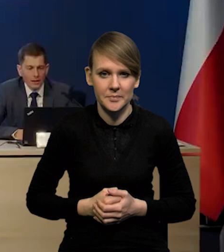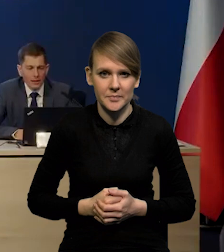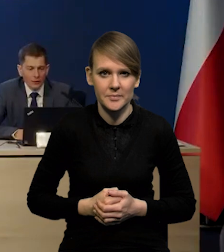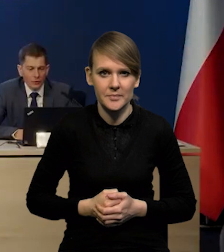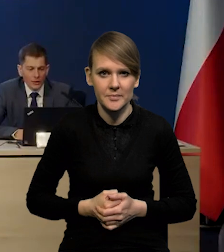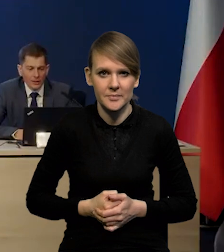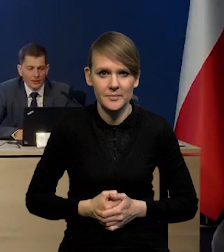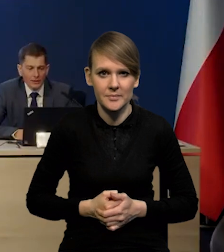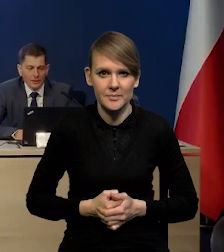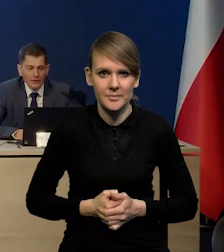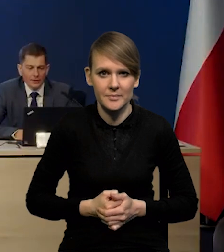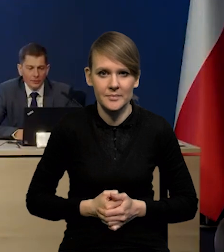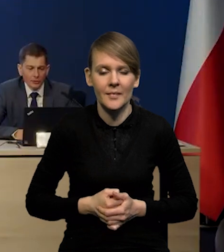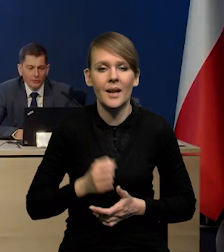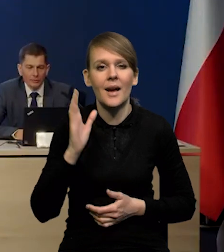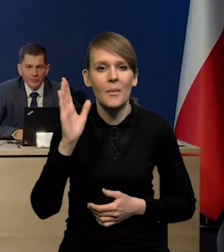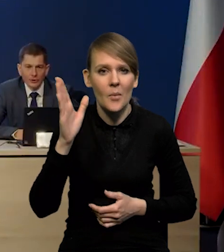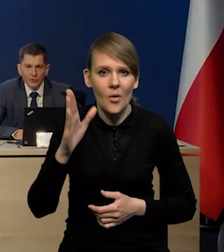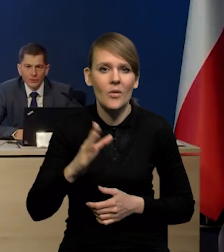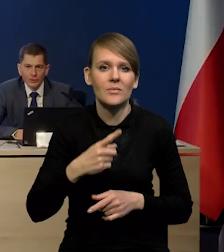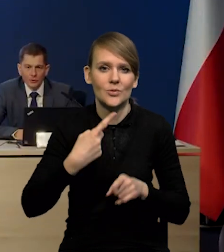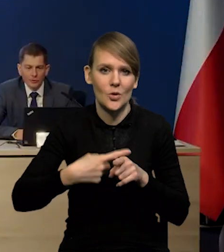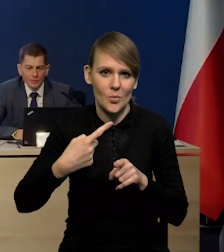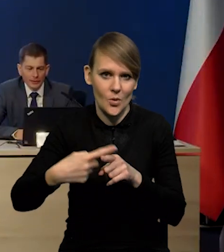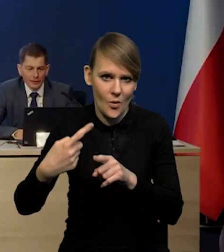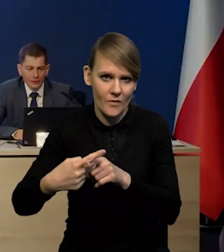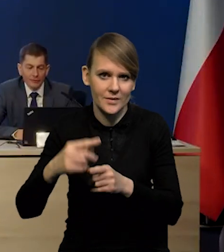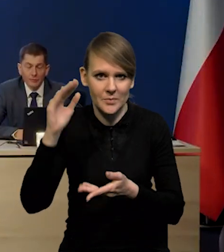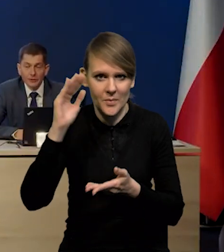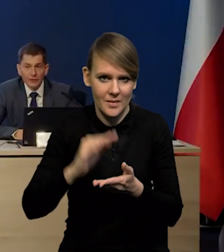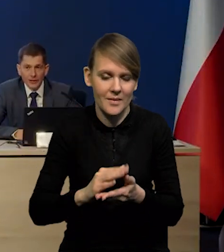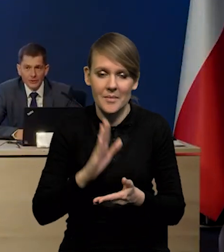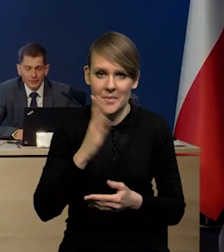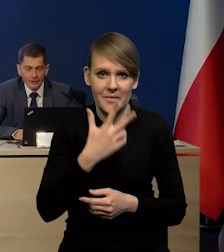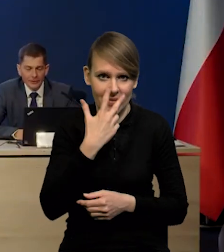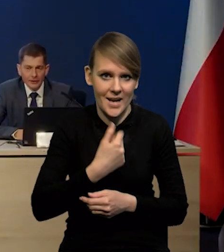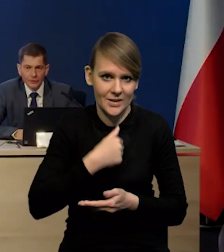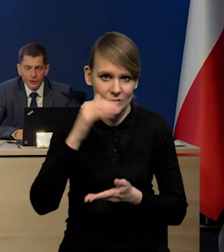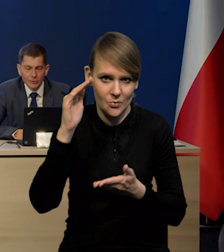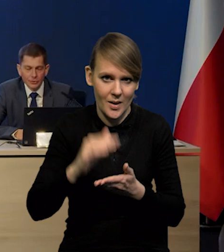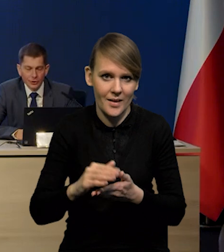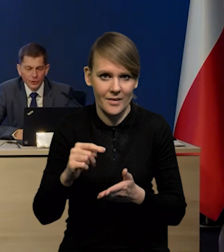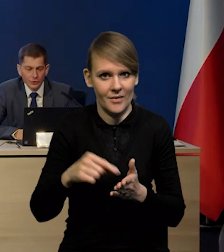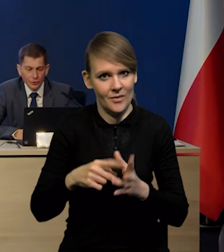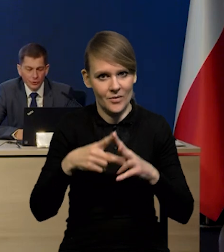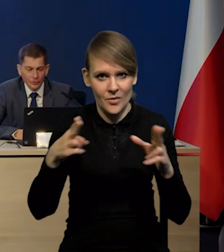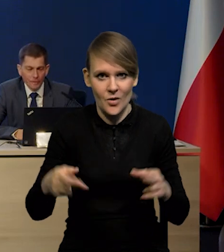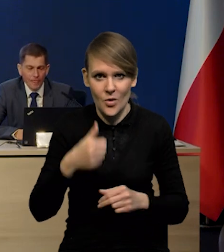natomiast potem będziemy mieli stopniowy spadek, czy nawet bardzo wyraźny spadek. Tak, zwłaszcza na przestrzeni tego roku.